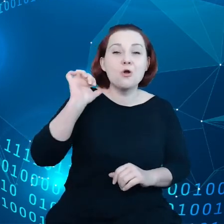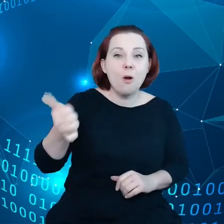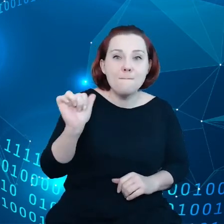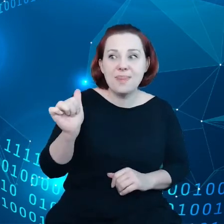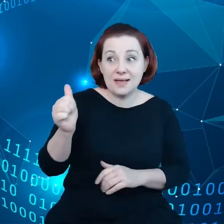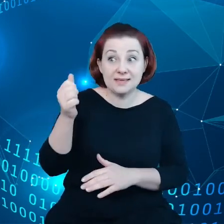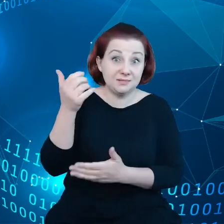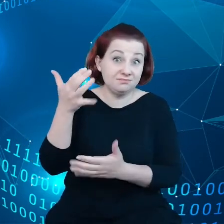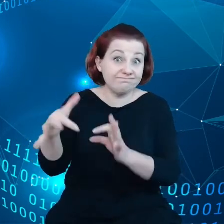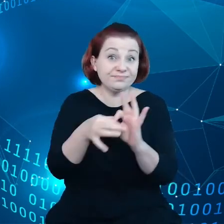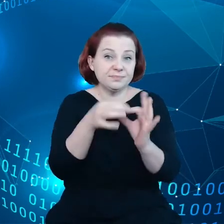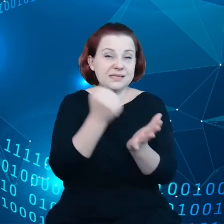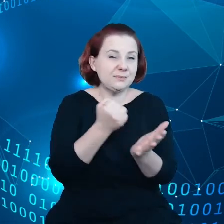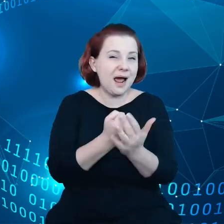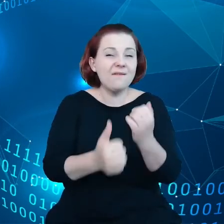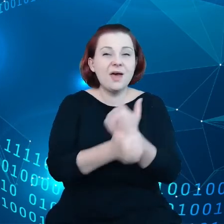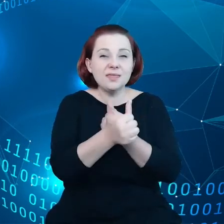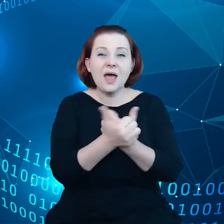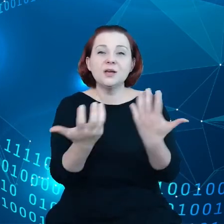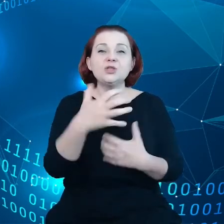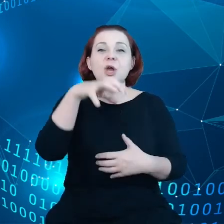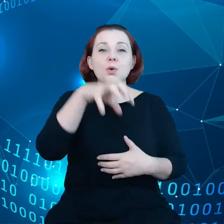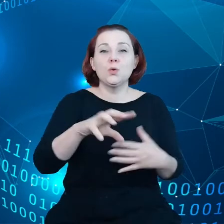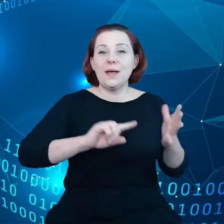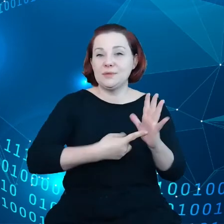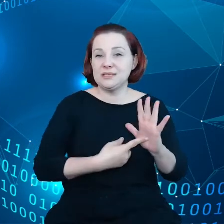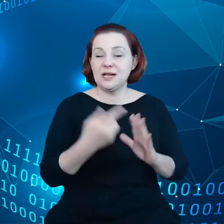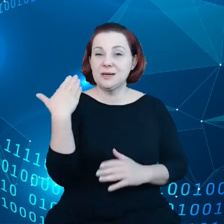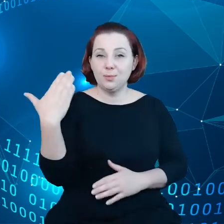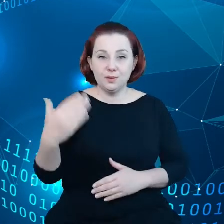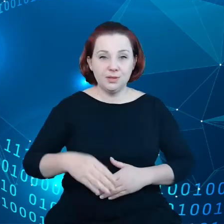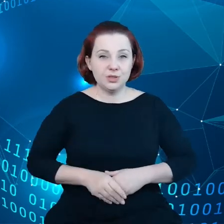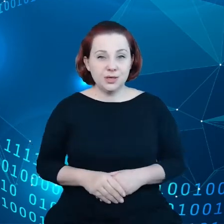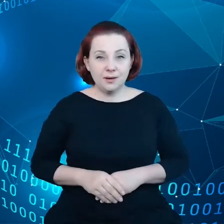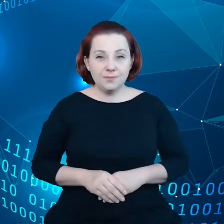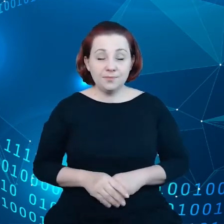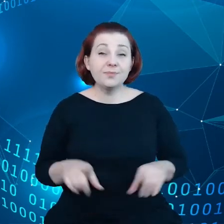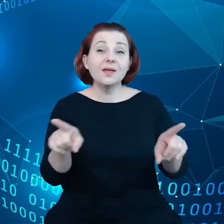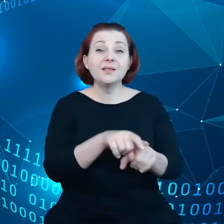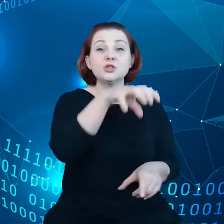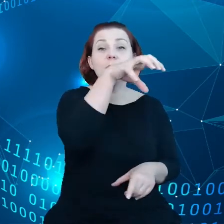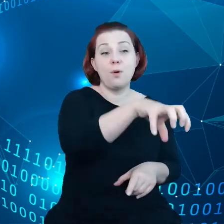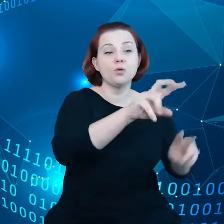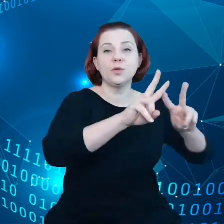w administracji publicznej, także podmioty badawcze.